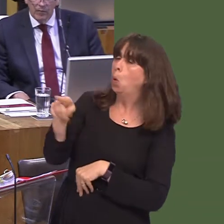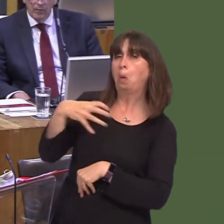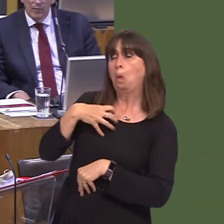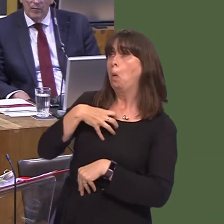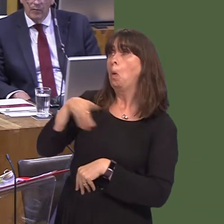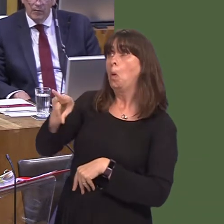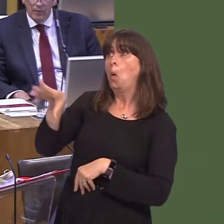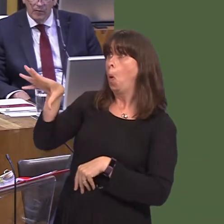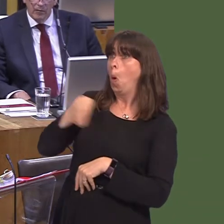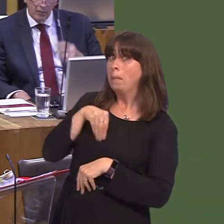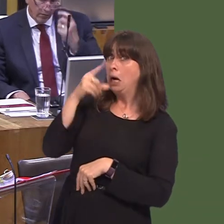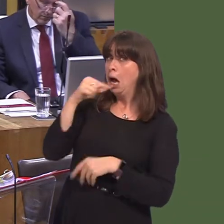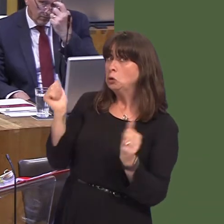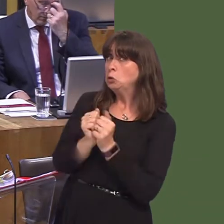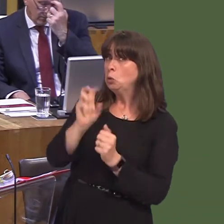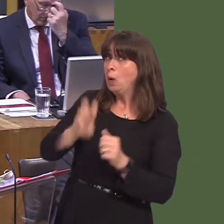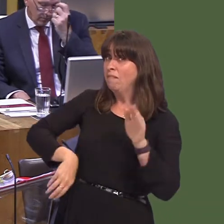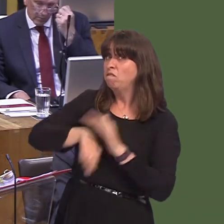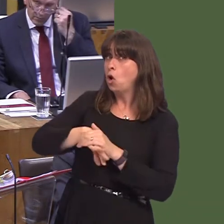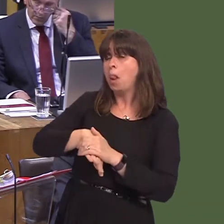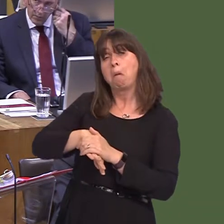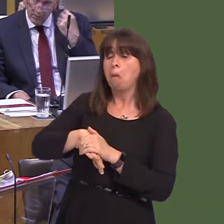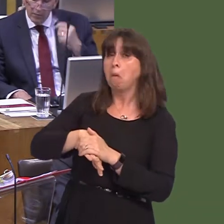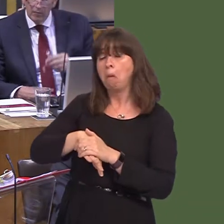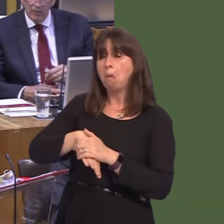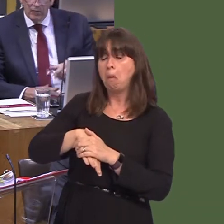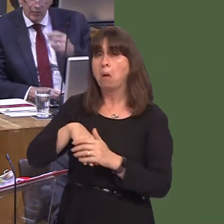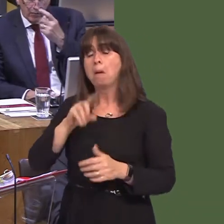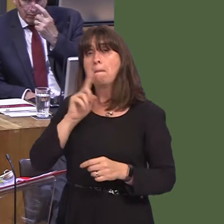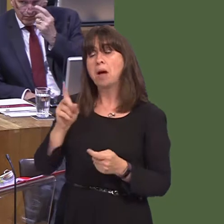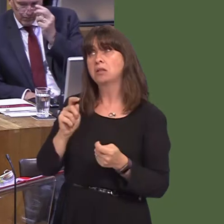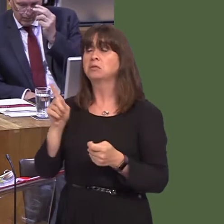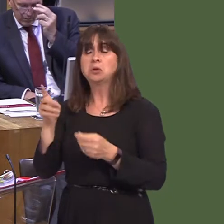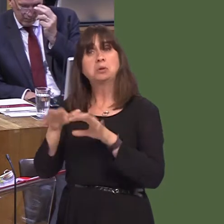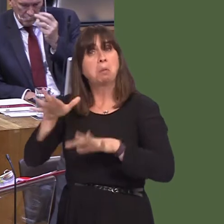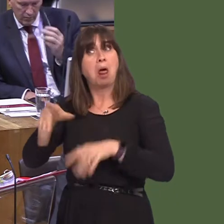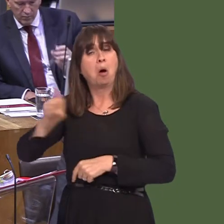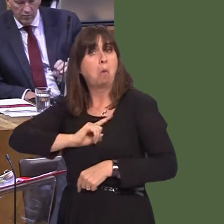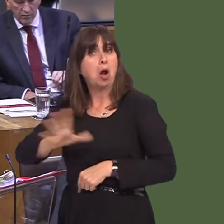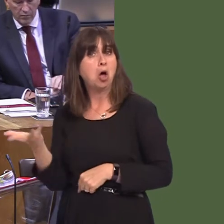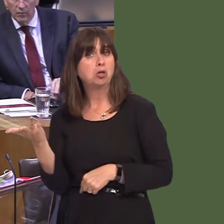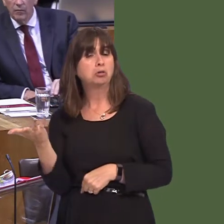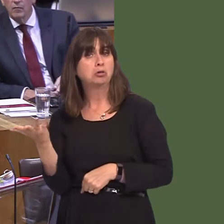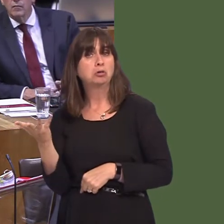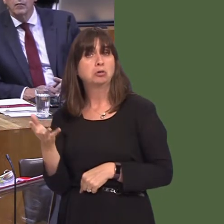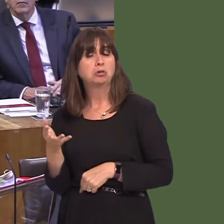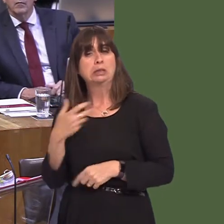one that fits Wales exactly but, nevertheless, if Norway can work to a model like that I see no reason why the UK can't construct its own model.